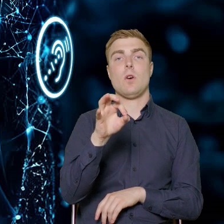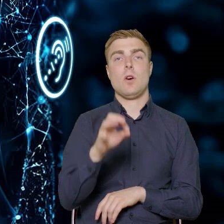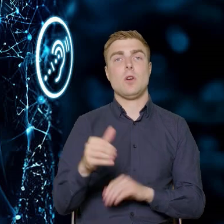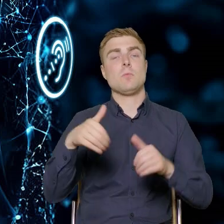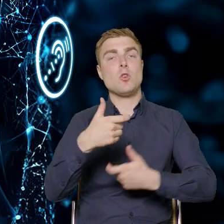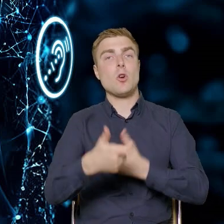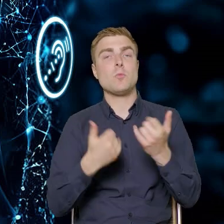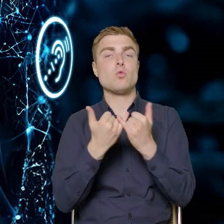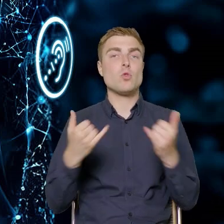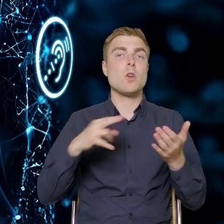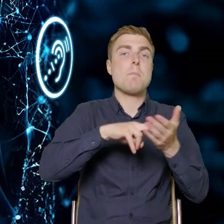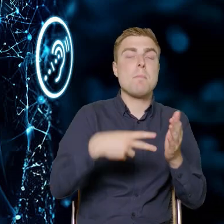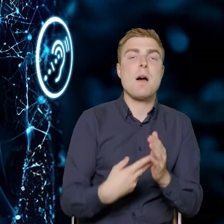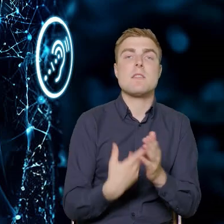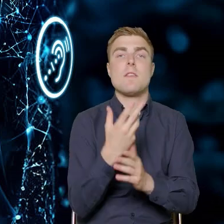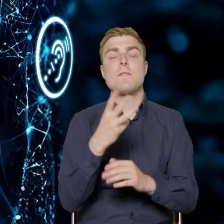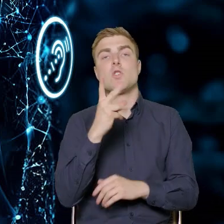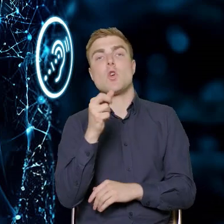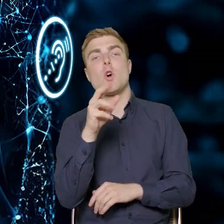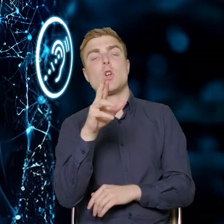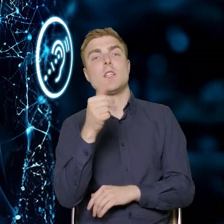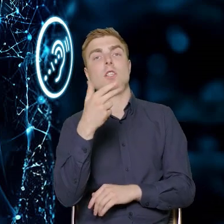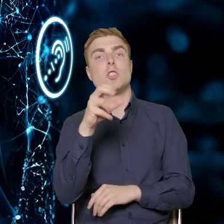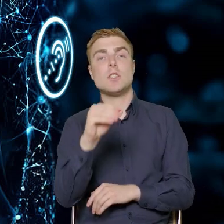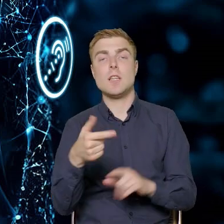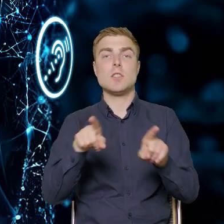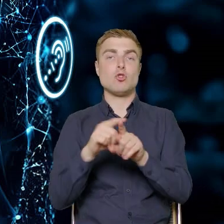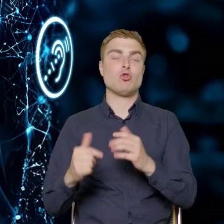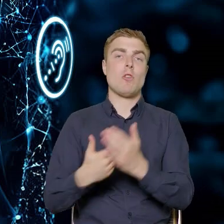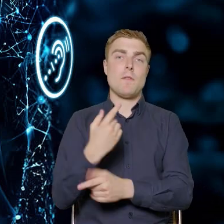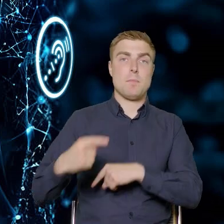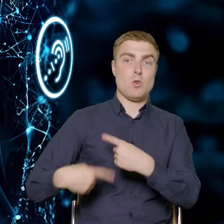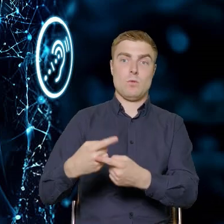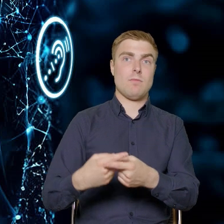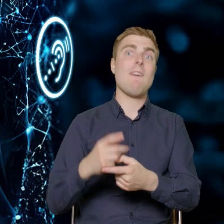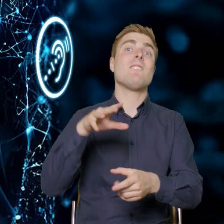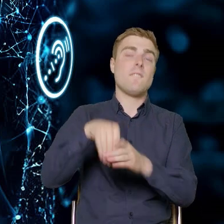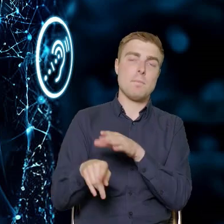opracować nowe produkty, w tym adresowane też, dedykowane osobom z niepełnosprawnościami.